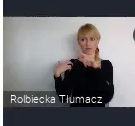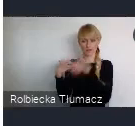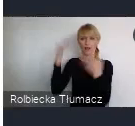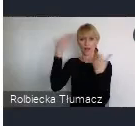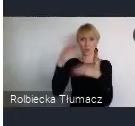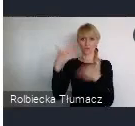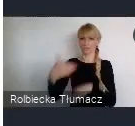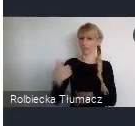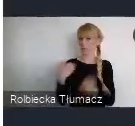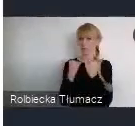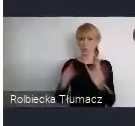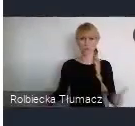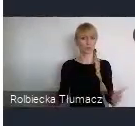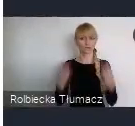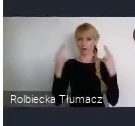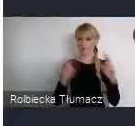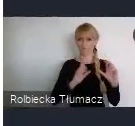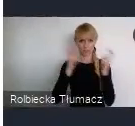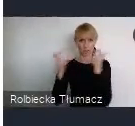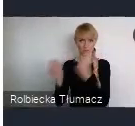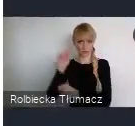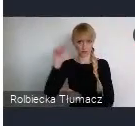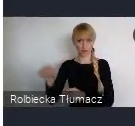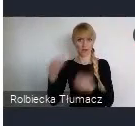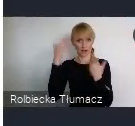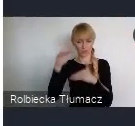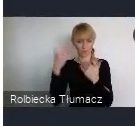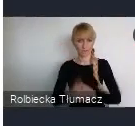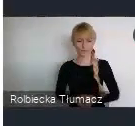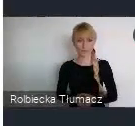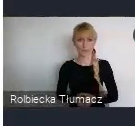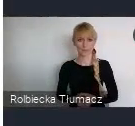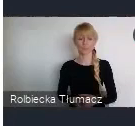Jak Państwo doskonale wiecie, miasto Katowice to południe naszego kraju,